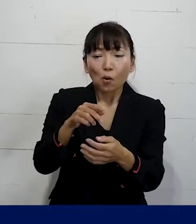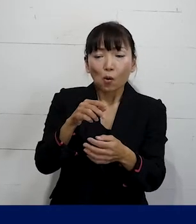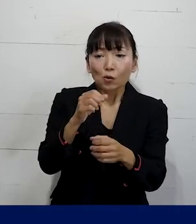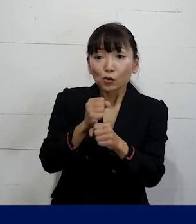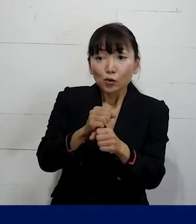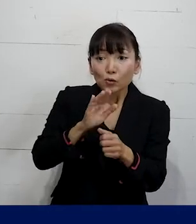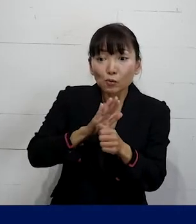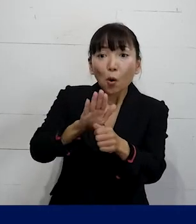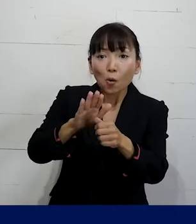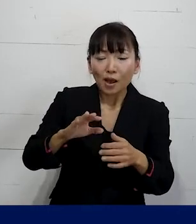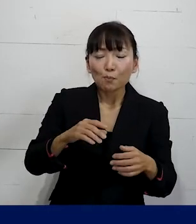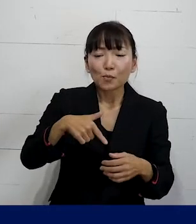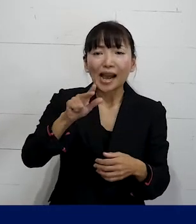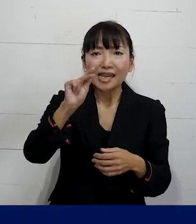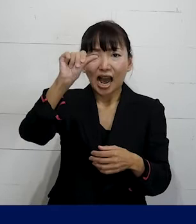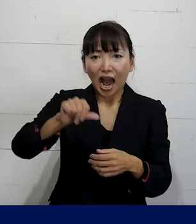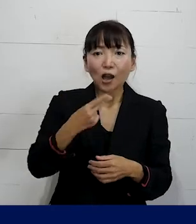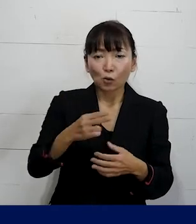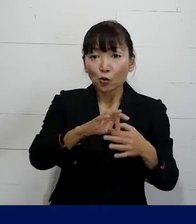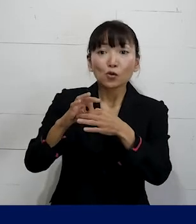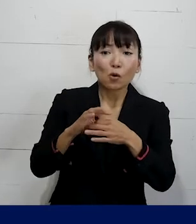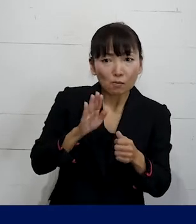私たちプレカリアートユニオンがしながら